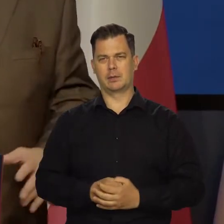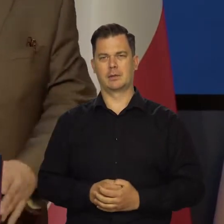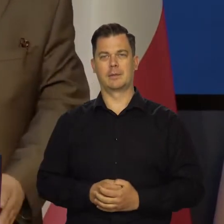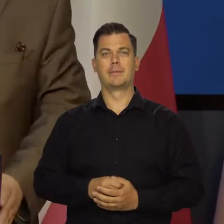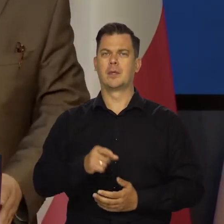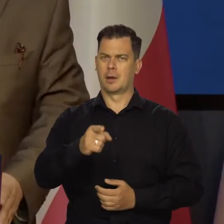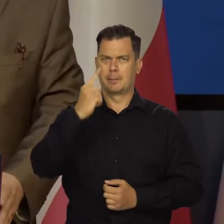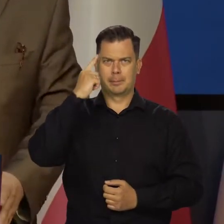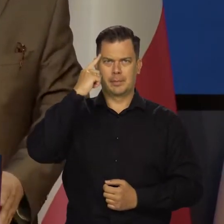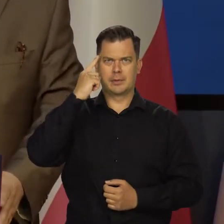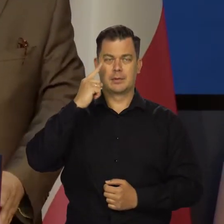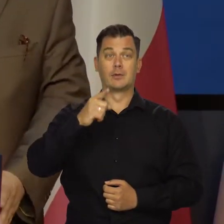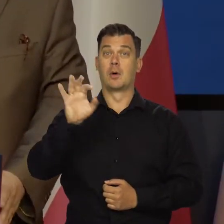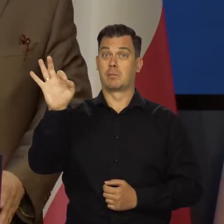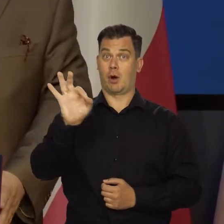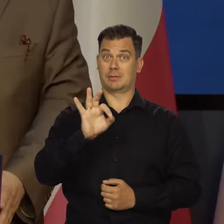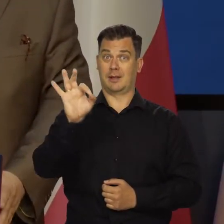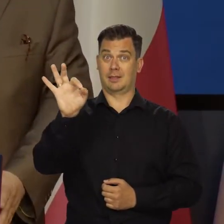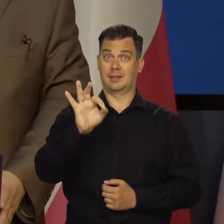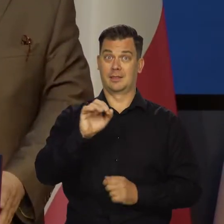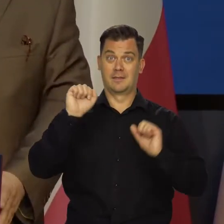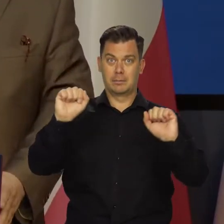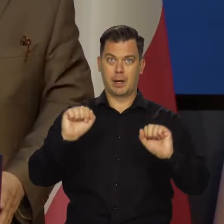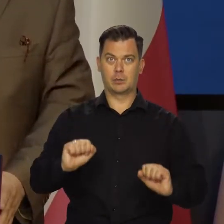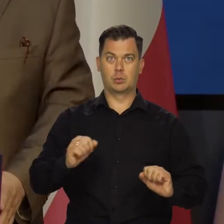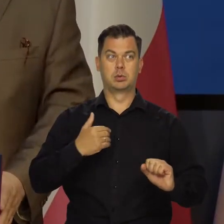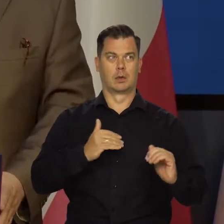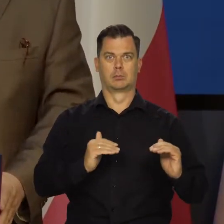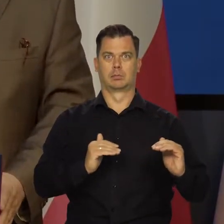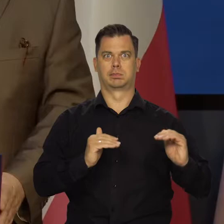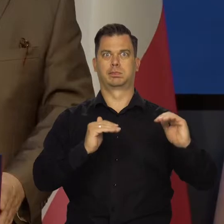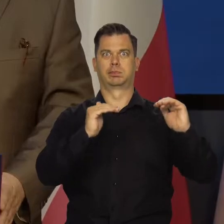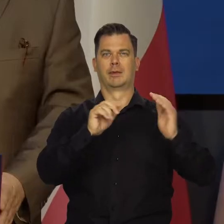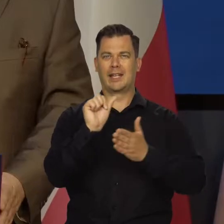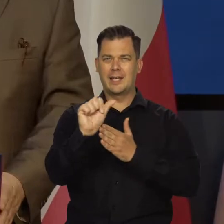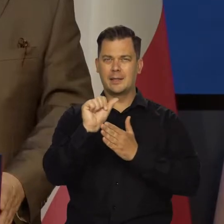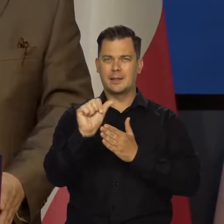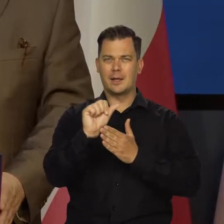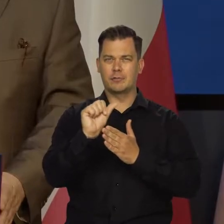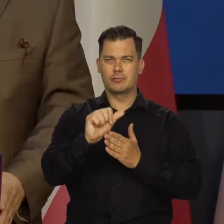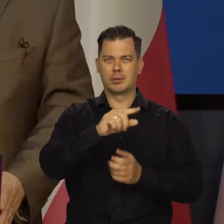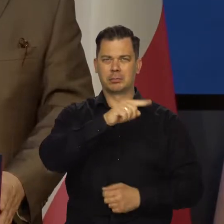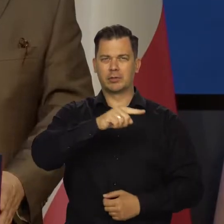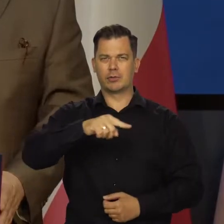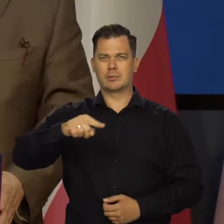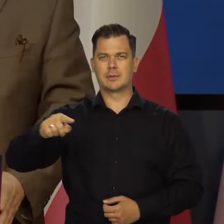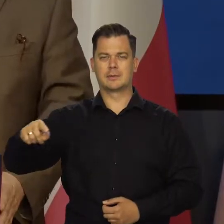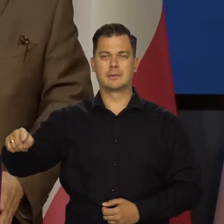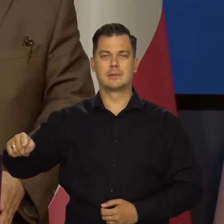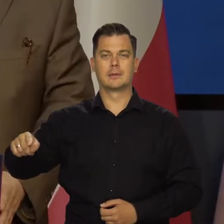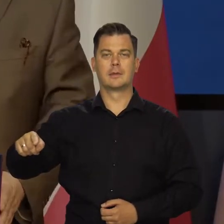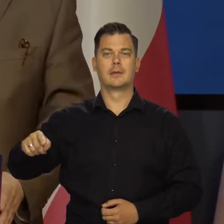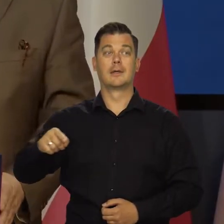bo nie będzie potrzeby. Proszę pamiętać, że te stopy, co my podnosiliśmy przez ostatnie 11 miesięcy, łącznie z wczorajszą.